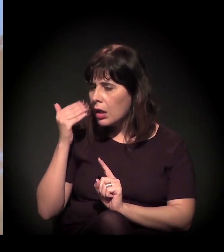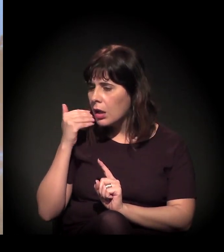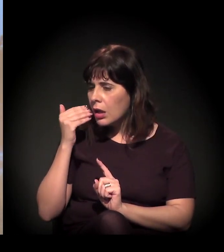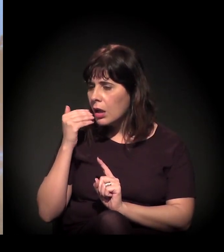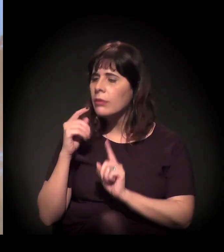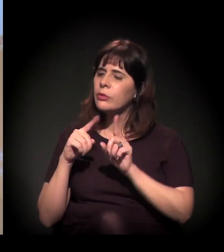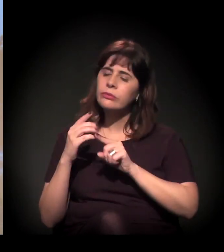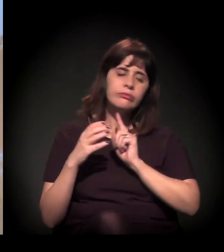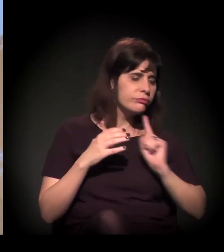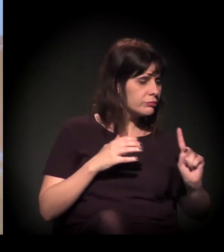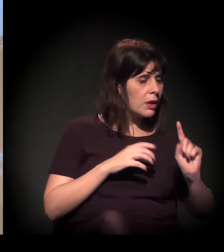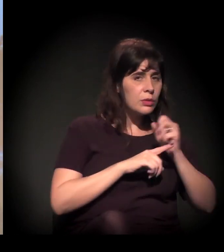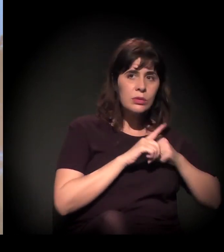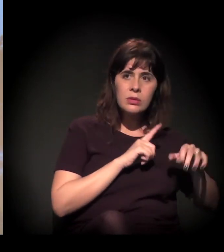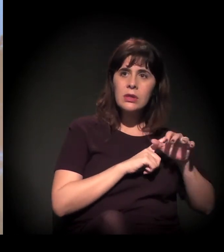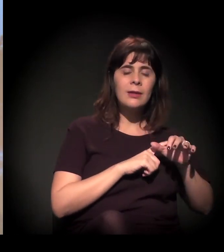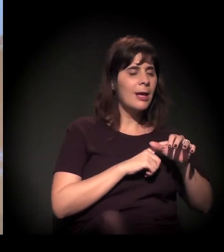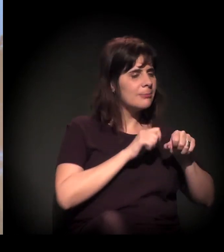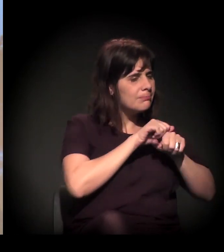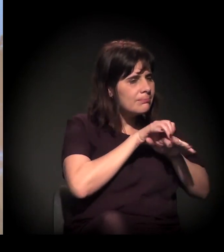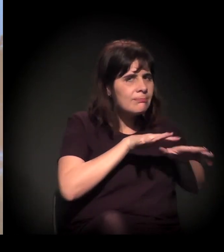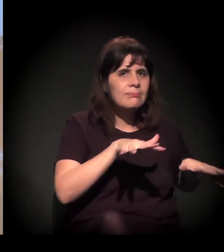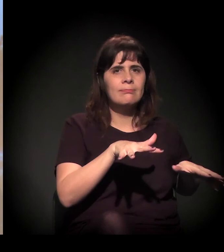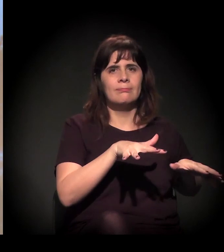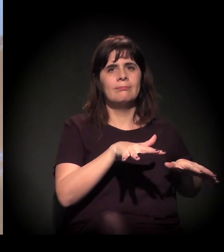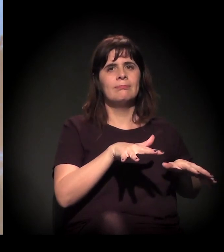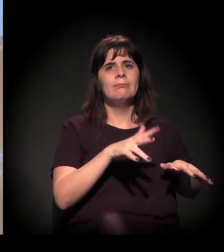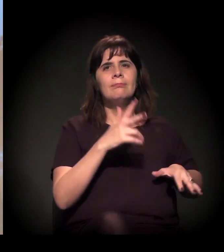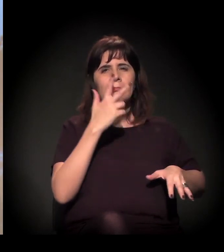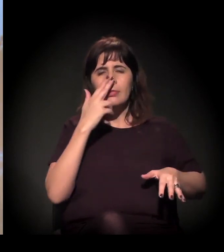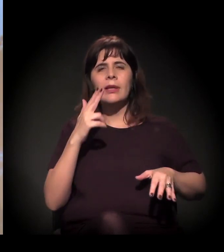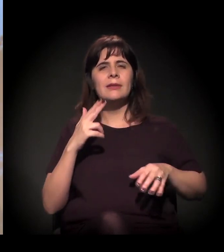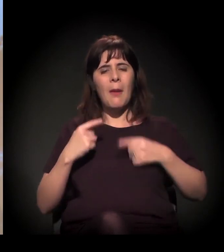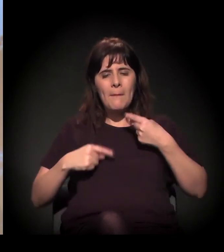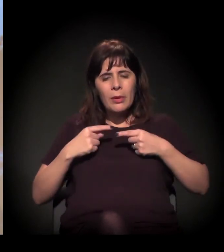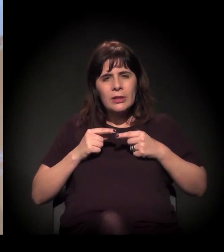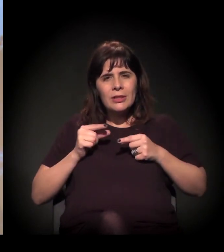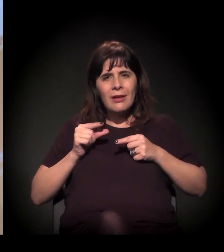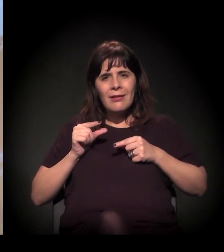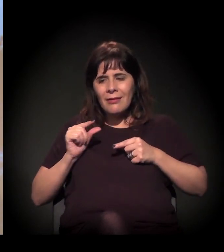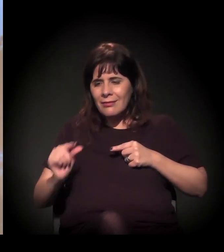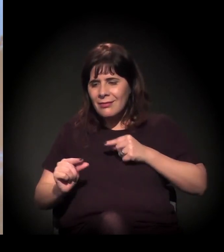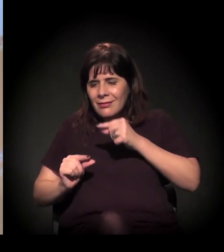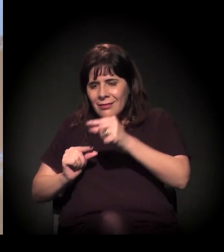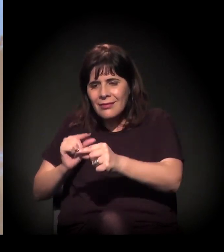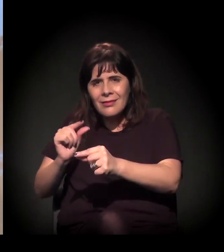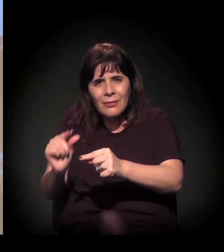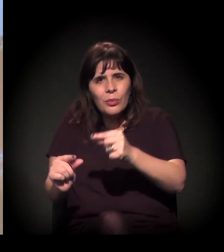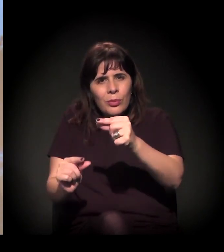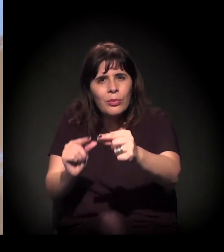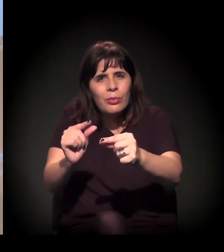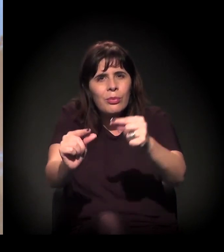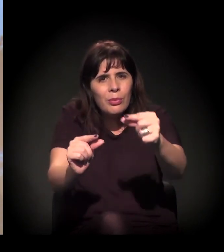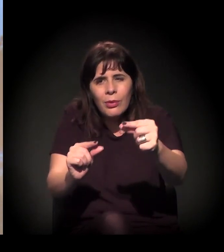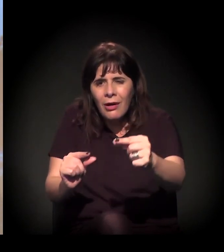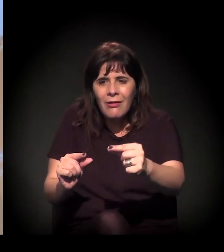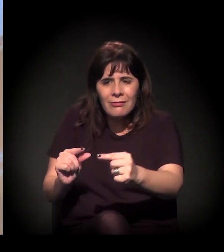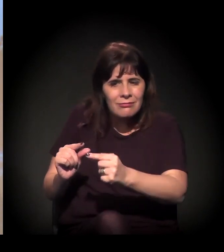Então acho que a gente tem que fazer essa disputa da micropolítica de estar pautando essas coisas, de estar falando...